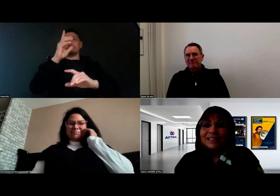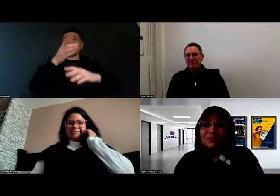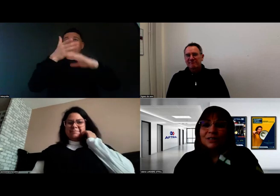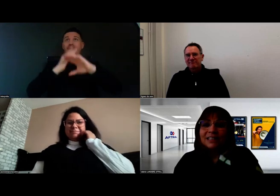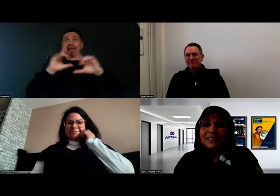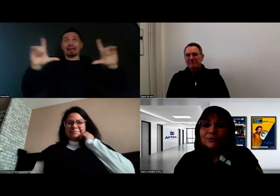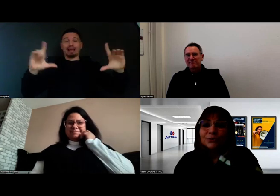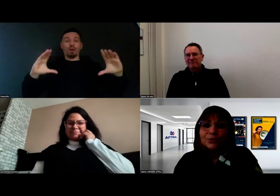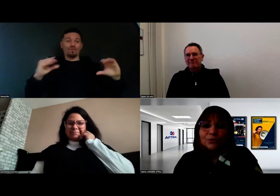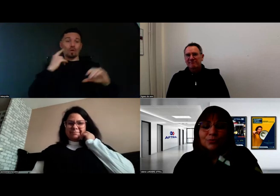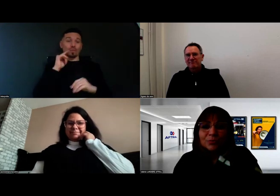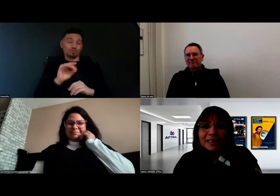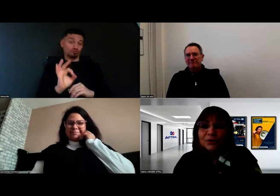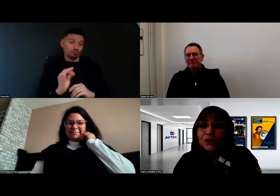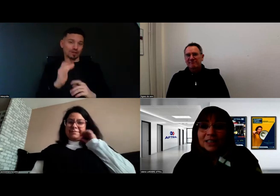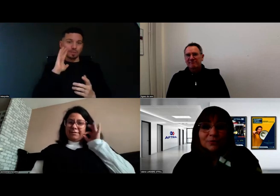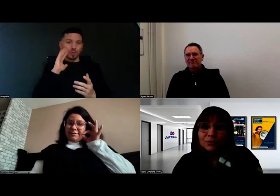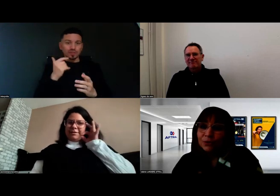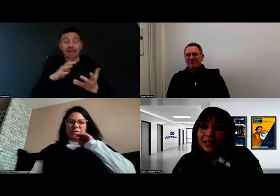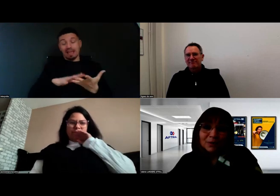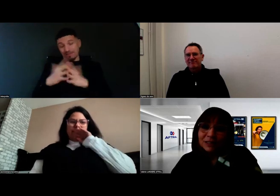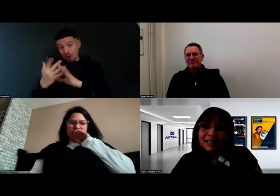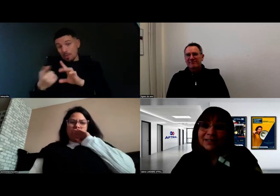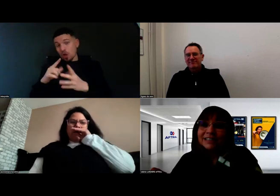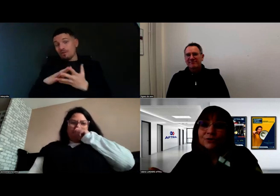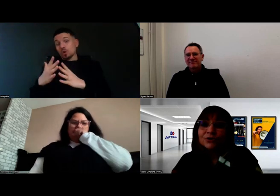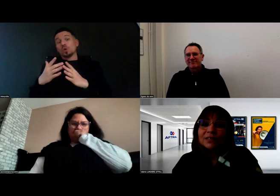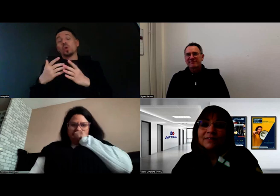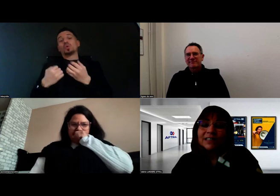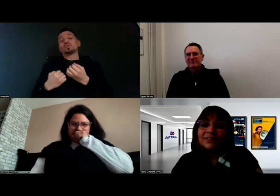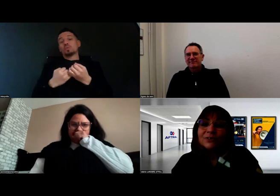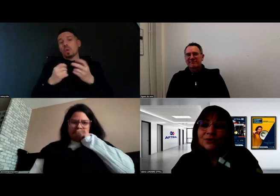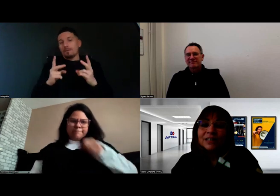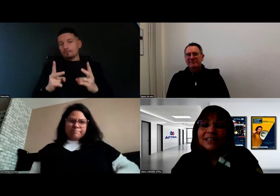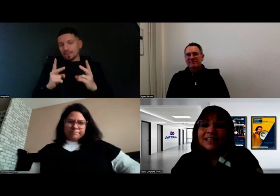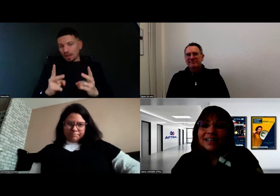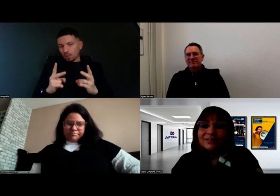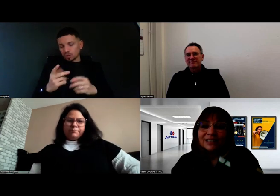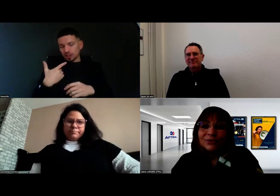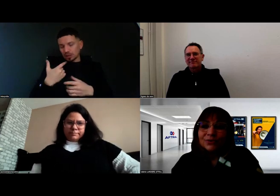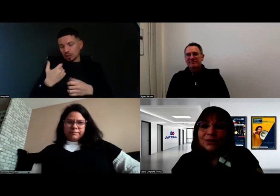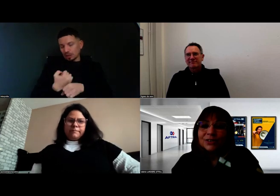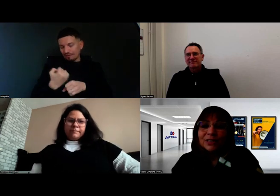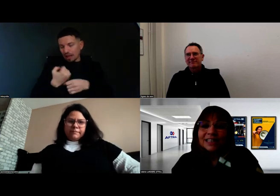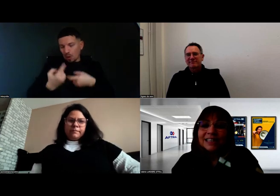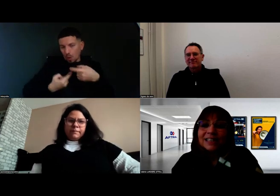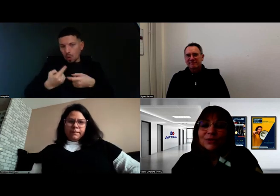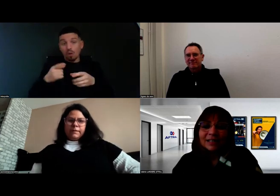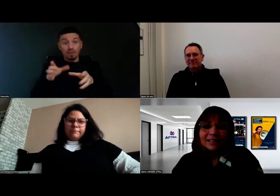c'est aussi l'évolution du support pédagogique auquel on travaille, et justement le travail que nous faisons avec le DicoElix,